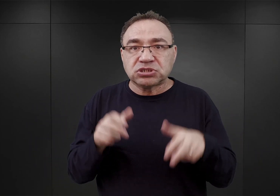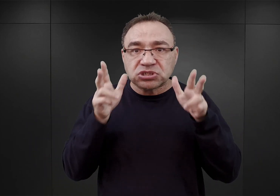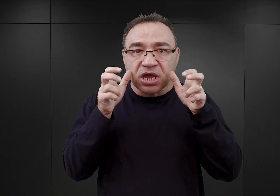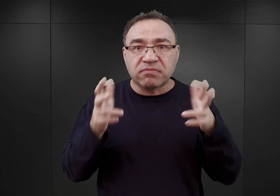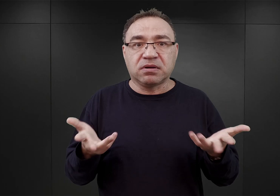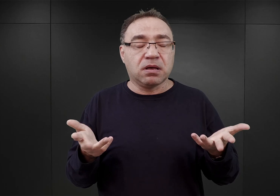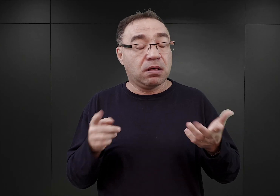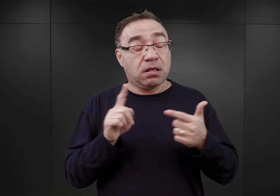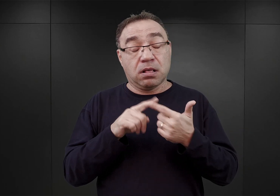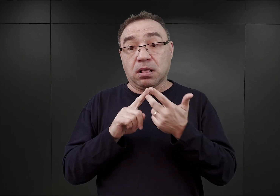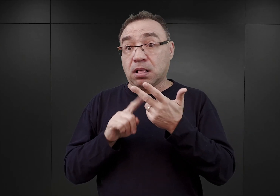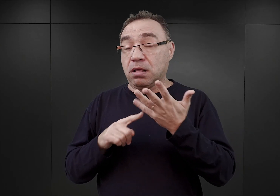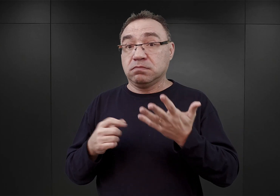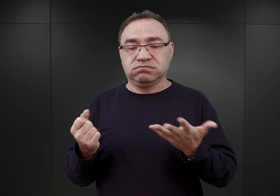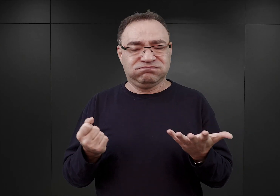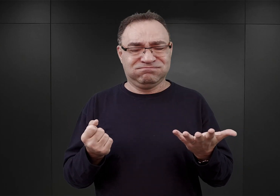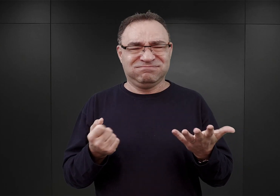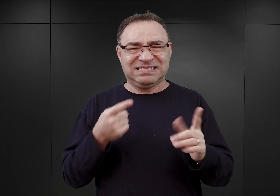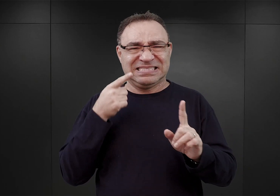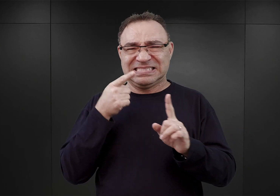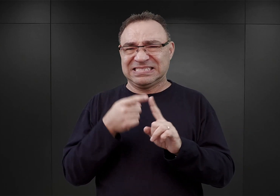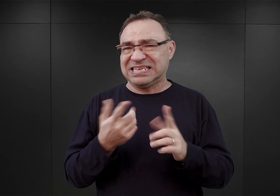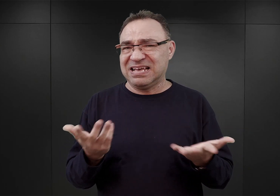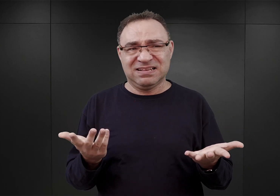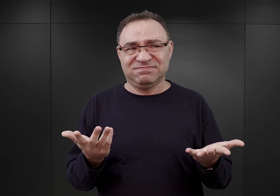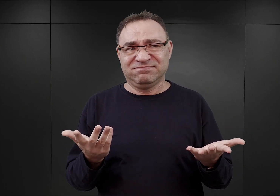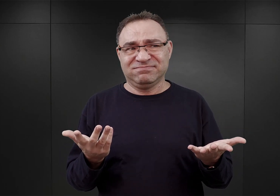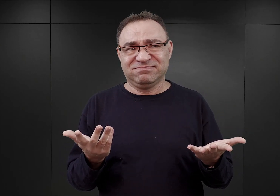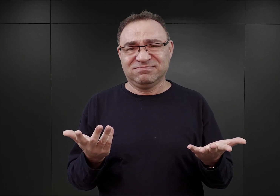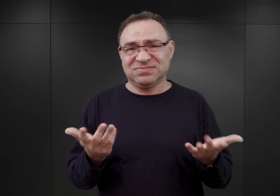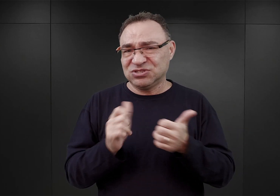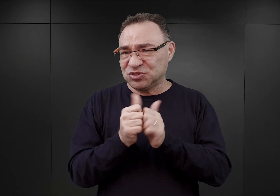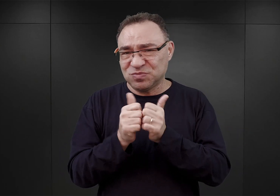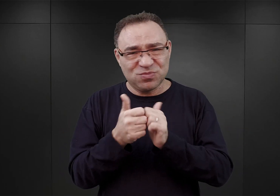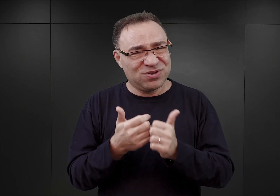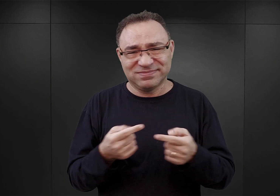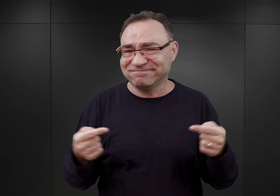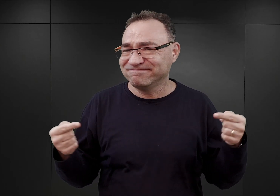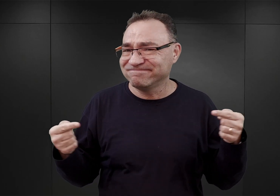Co właściwie nie miało żadnego sensu i ze sportem nie miało nic wspólnego, a jedynie służyło